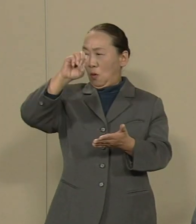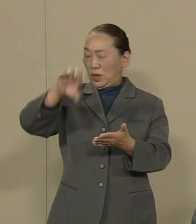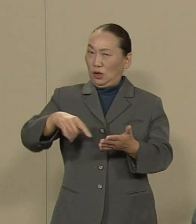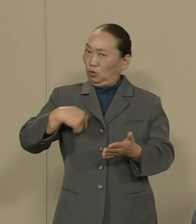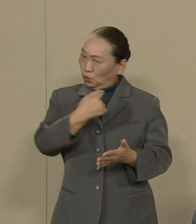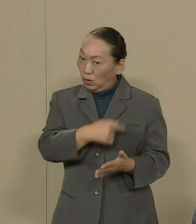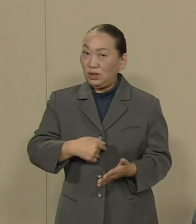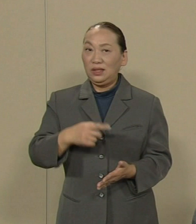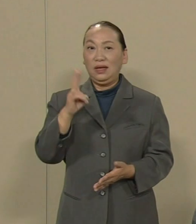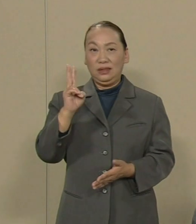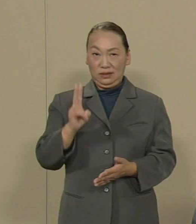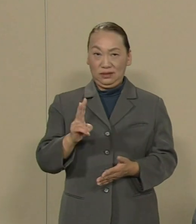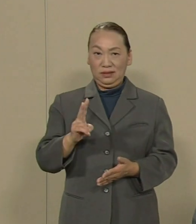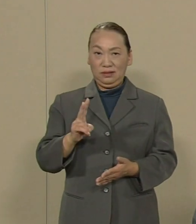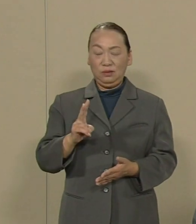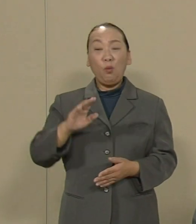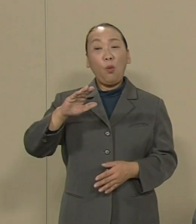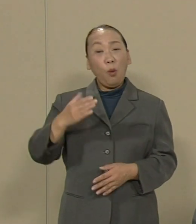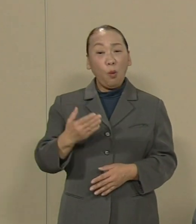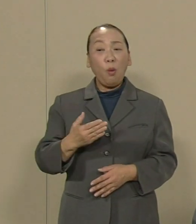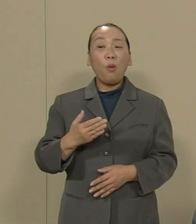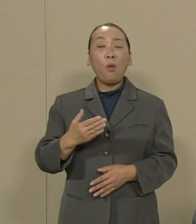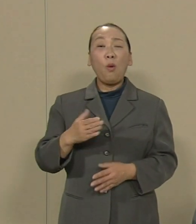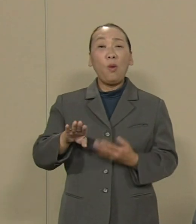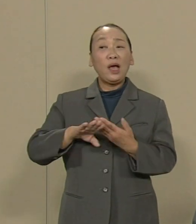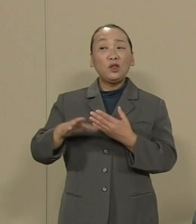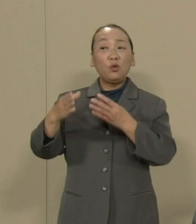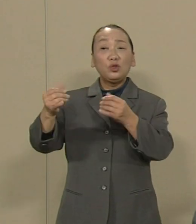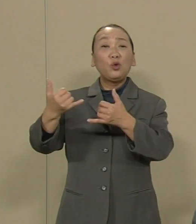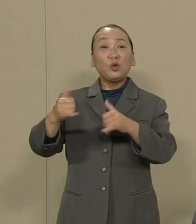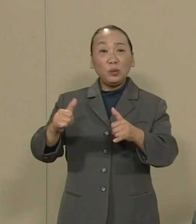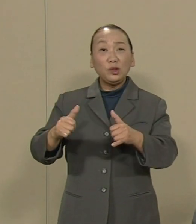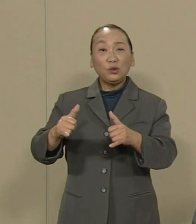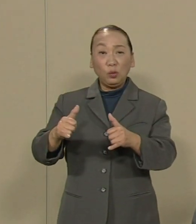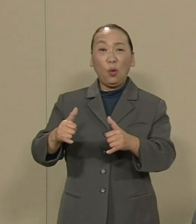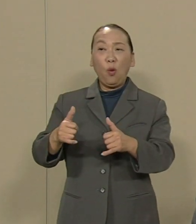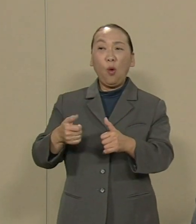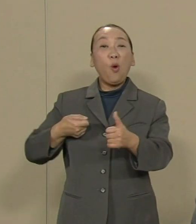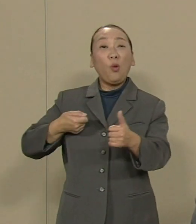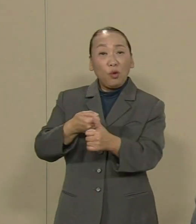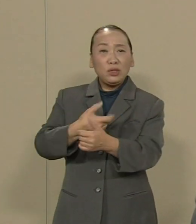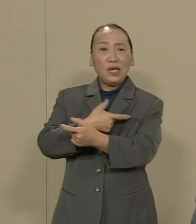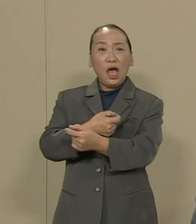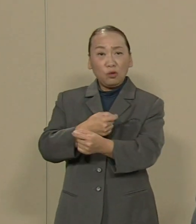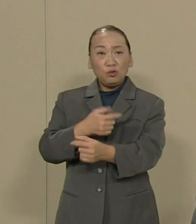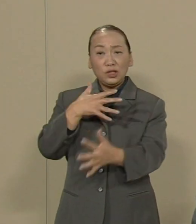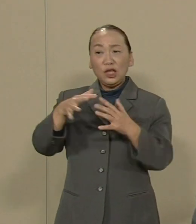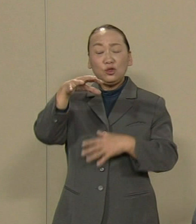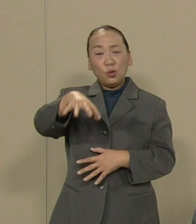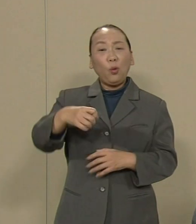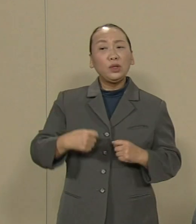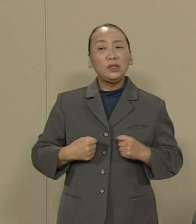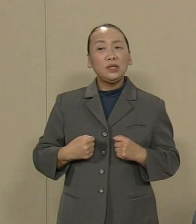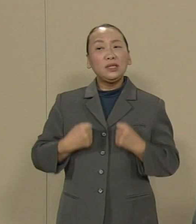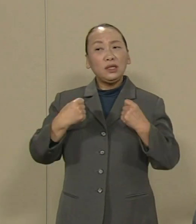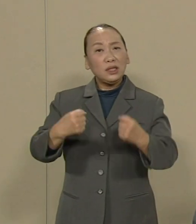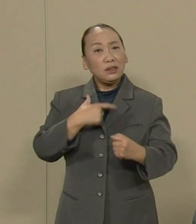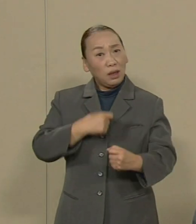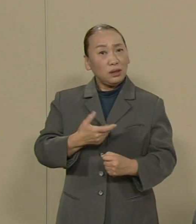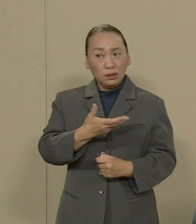しかし誰が他国の人々と殺し合う 戦場に行くこと望むでしょうか 結局 戦争とは